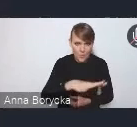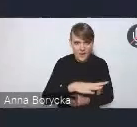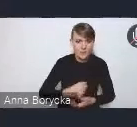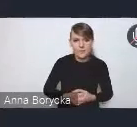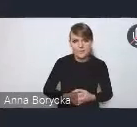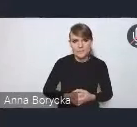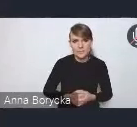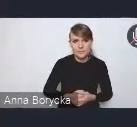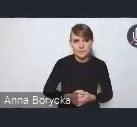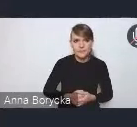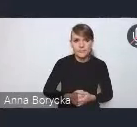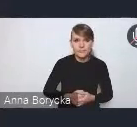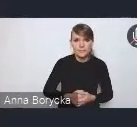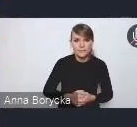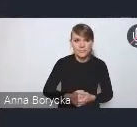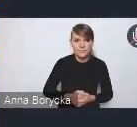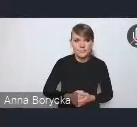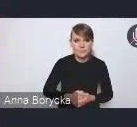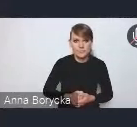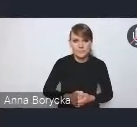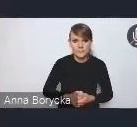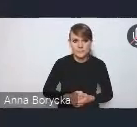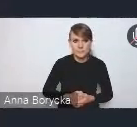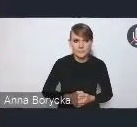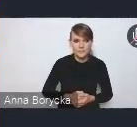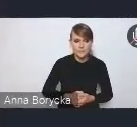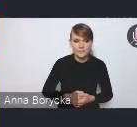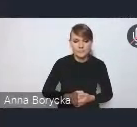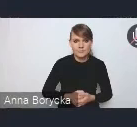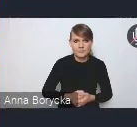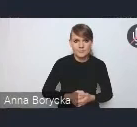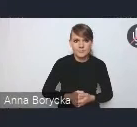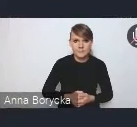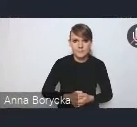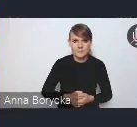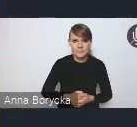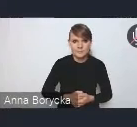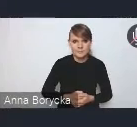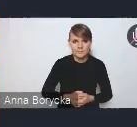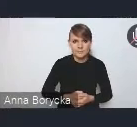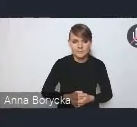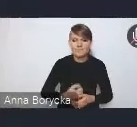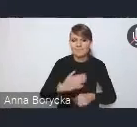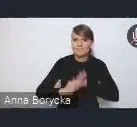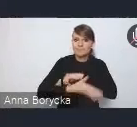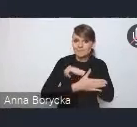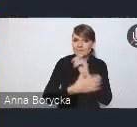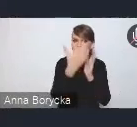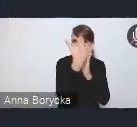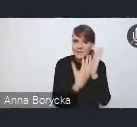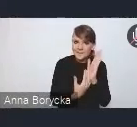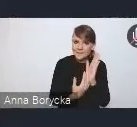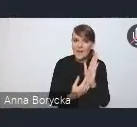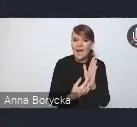W oparciu o katalog postulatów i oczekiwań,